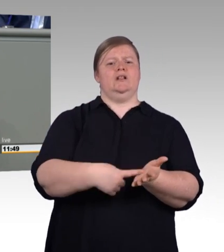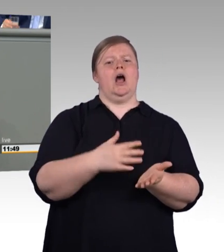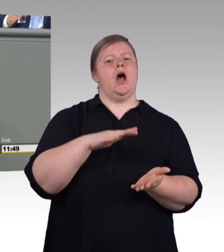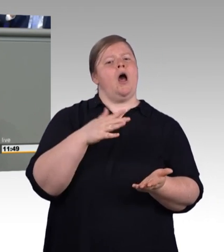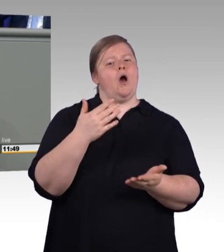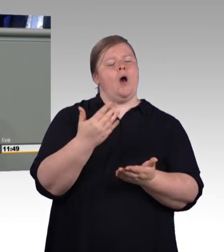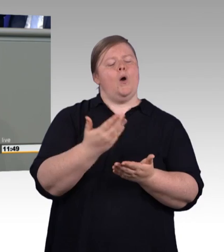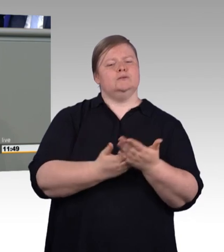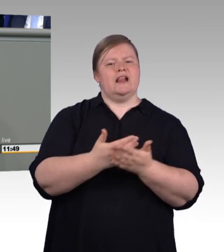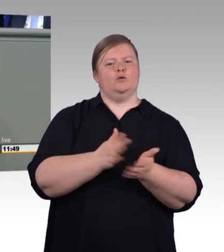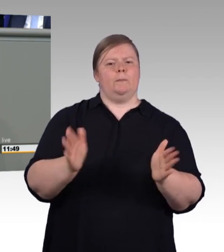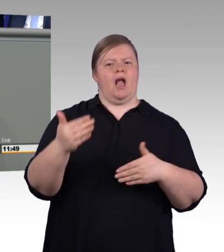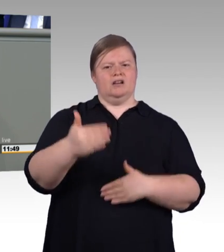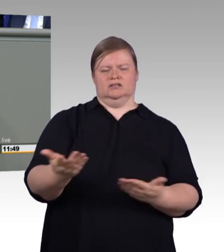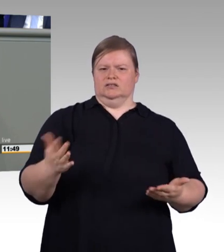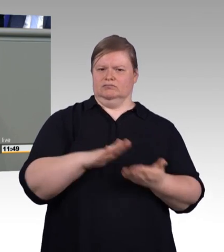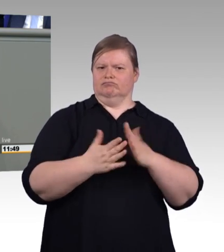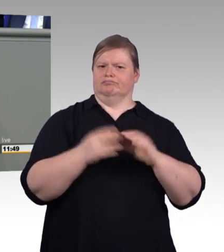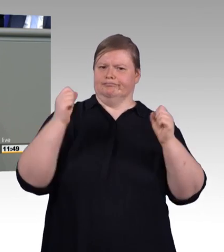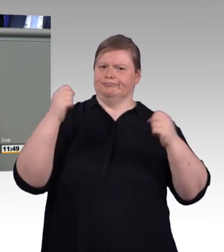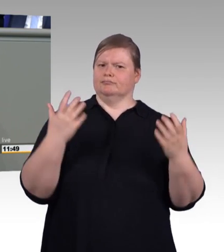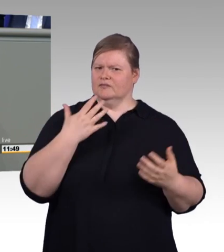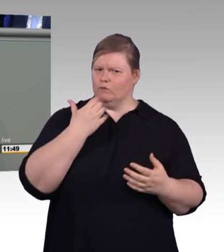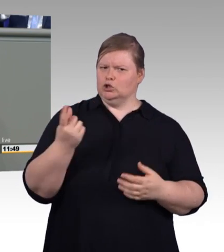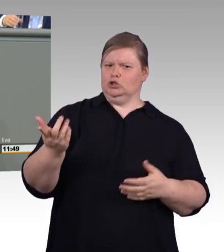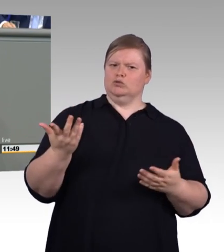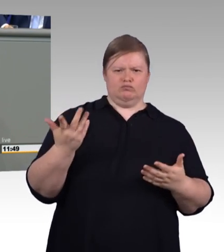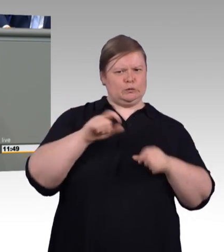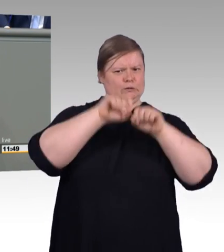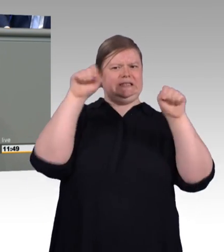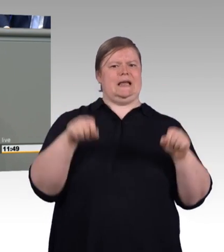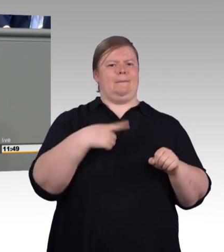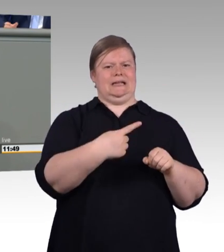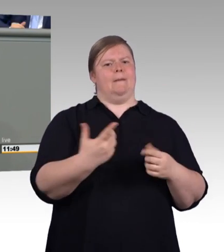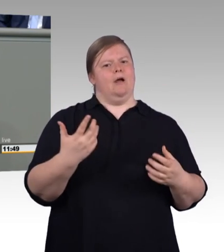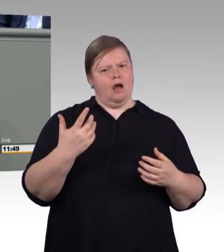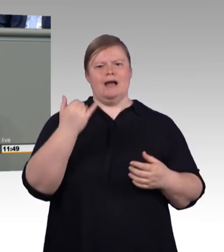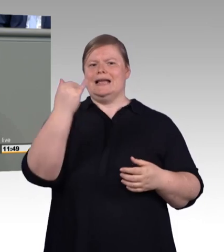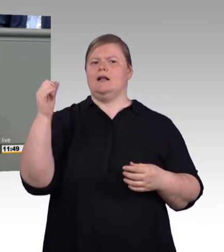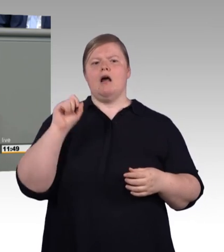und das natürlich am besten nach Gutdünken der Arbeitgeber. Und zu was das führt, sehen wir bei den zweijährigen Ausbildungsberufen,